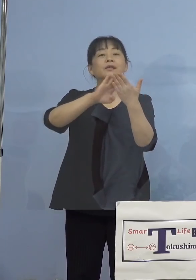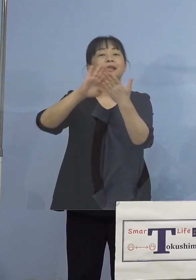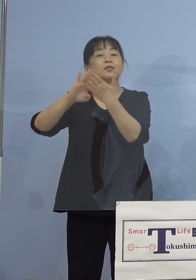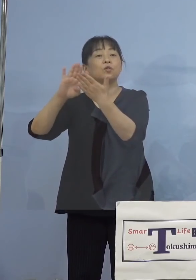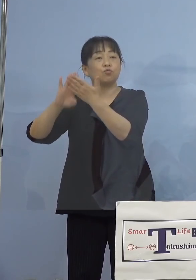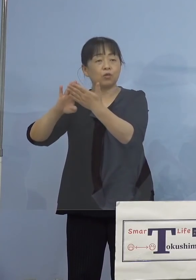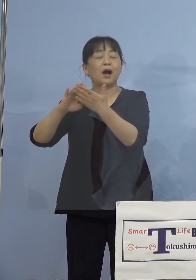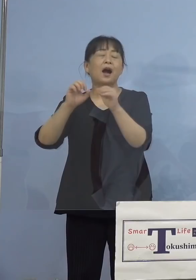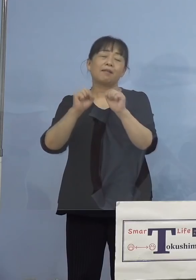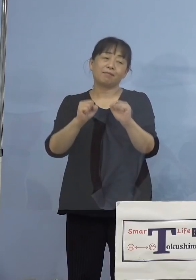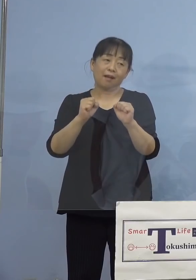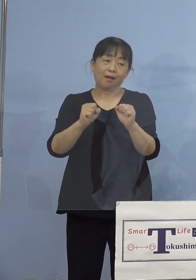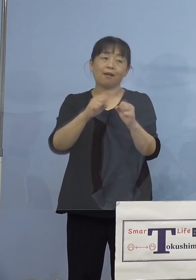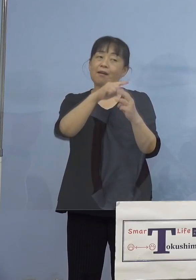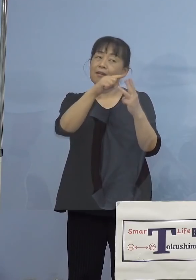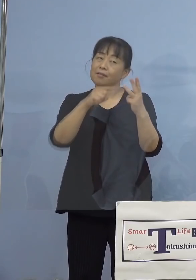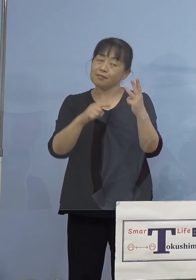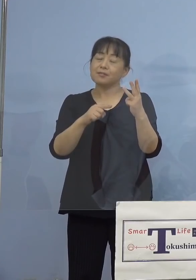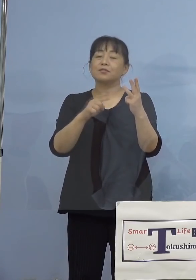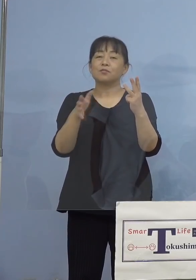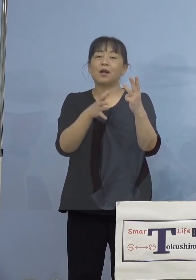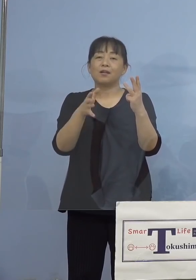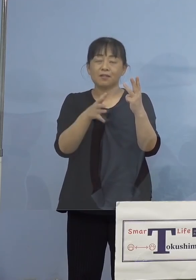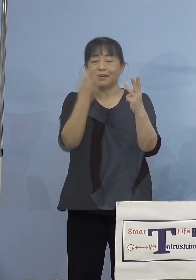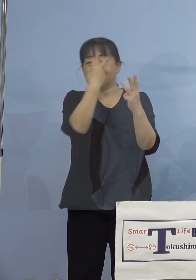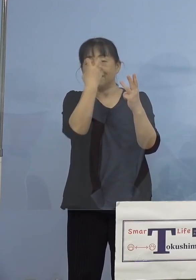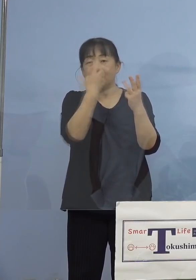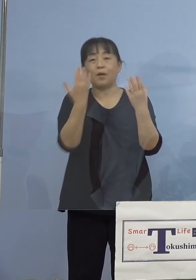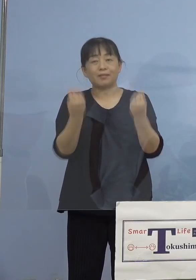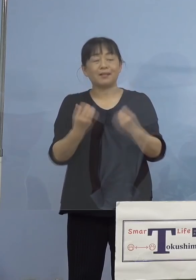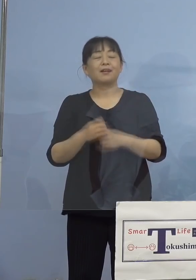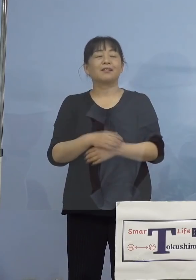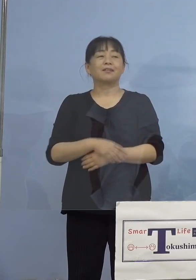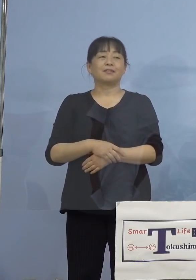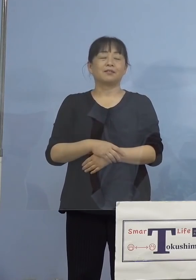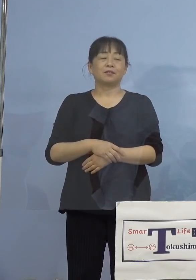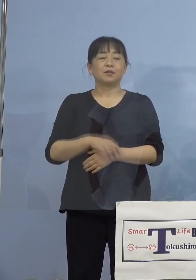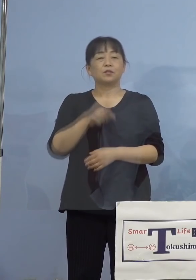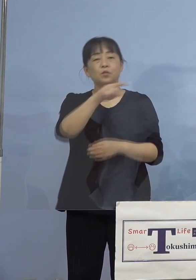こういった点が確認されておりまして こうしたいろいろな要因が